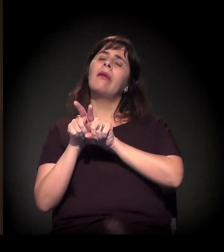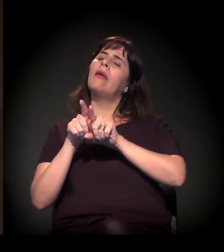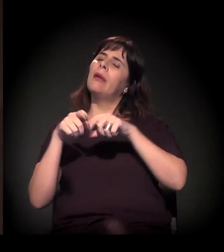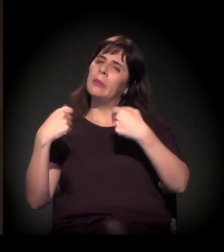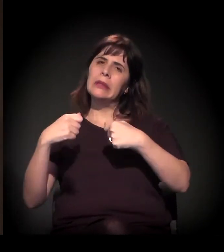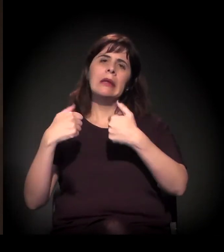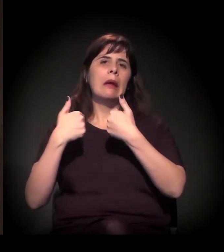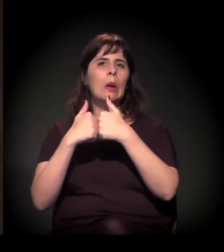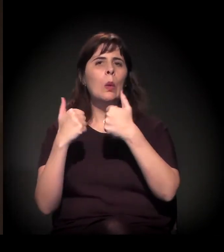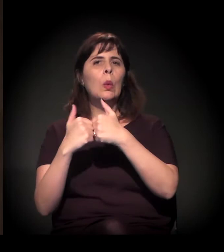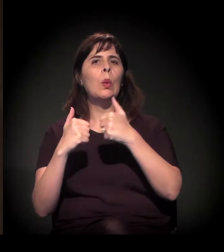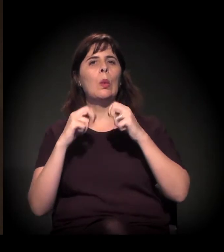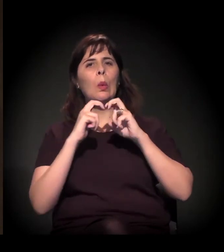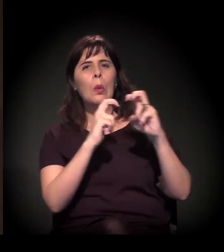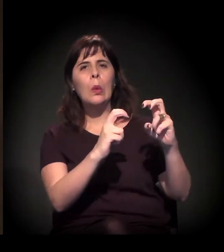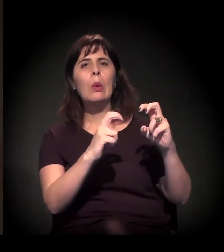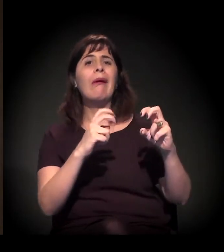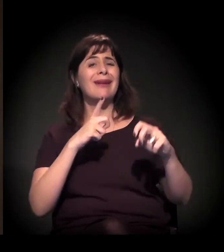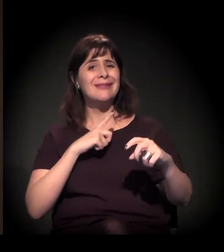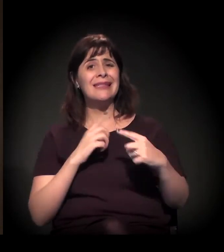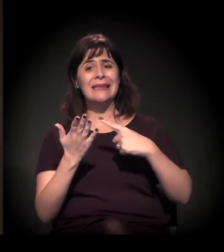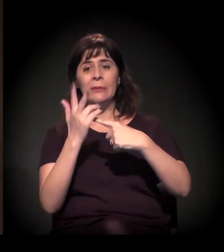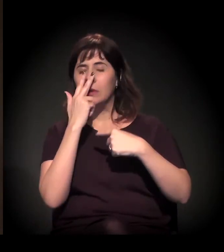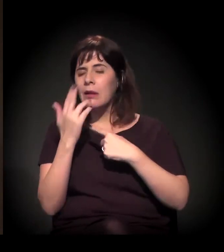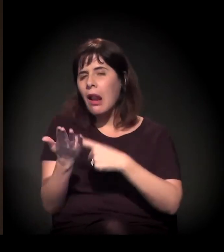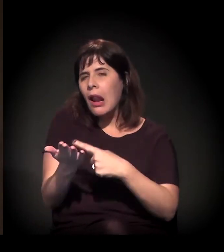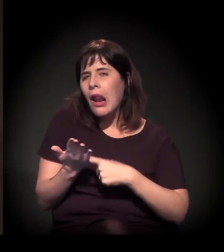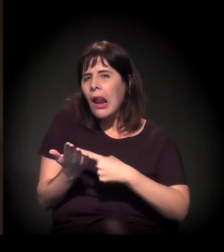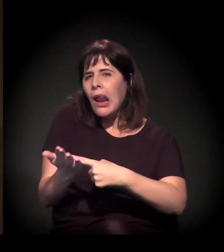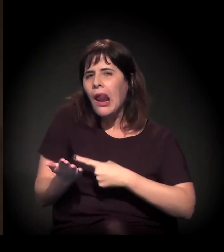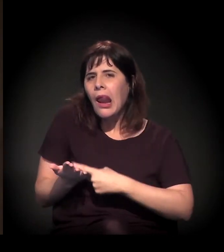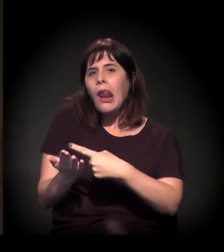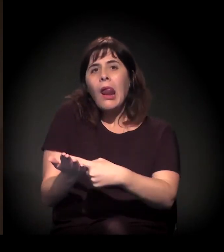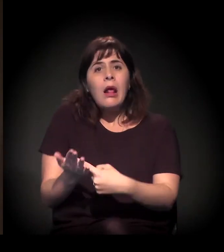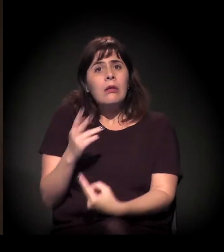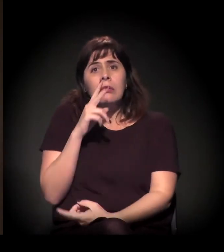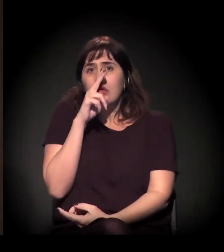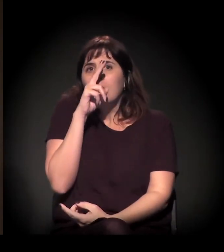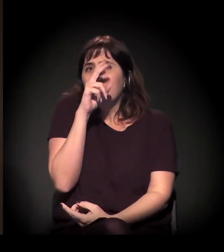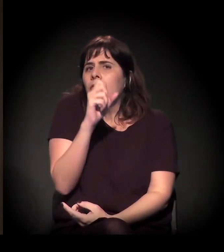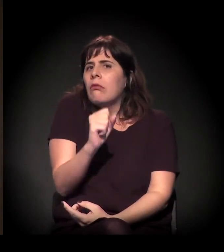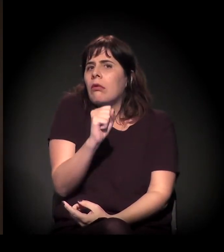Você tem um impacto disso, desses custos sobre o salário, que é muito forte.